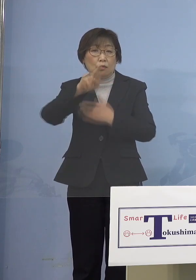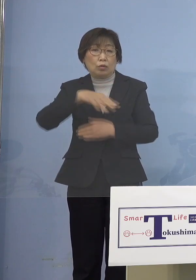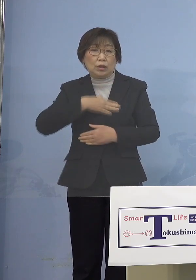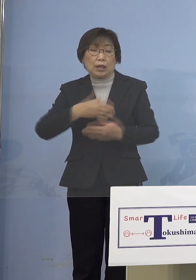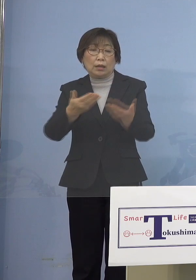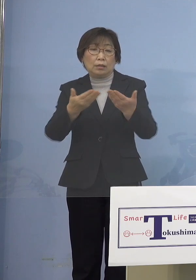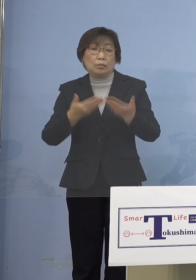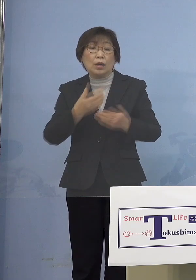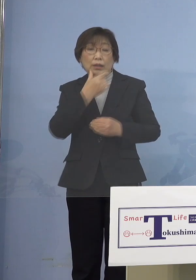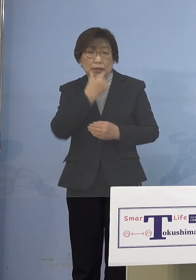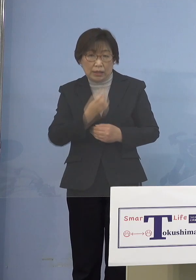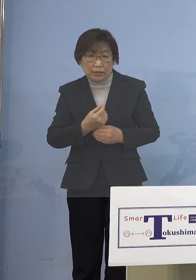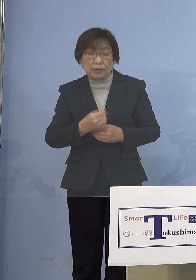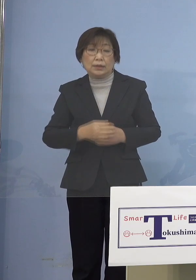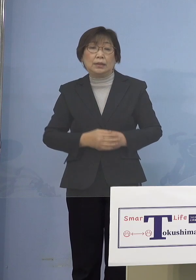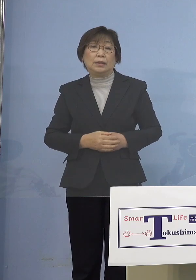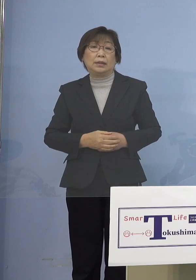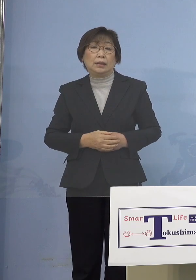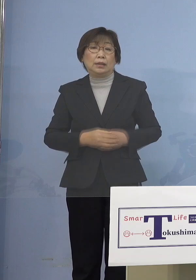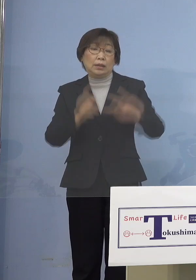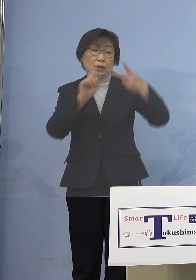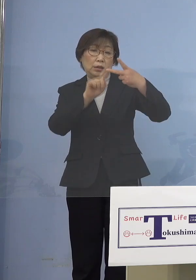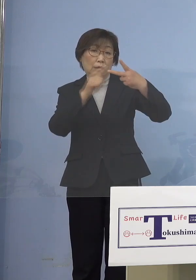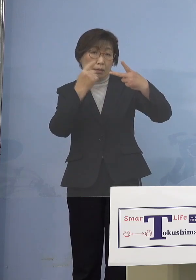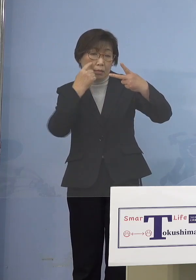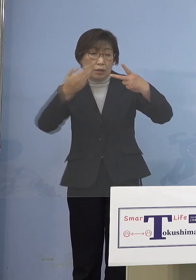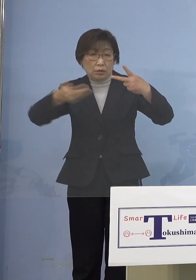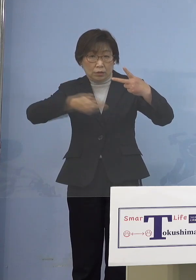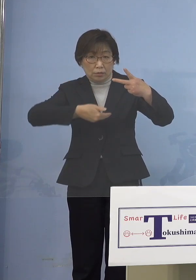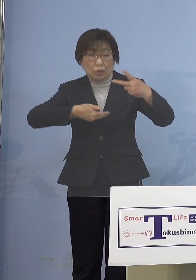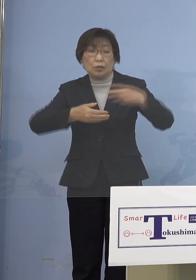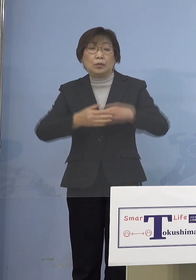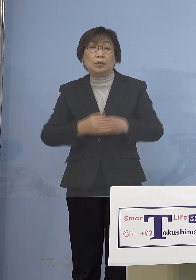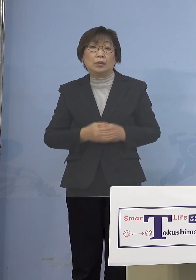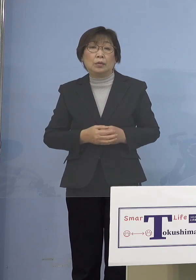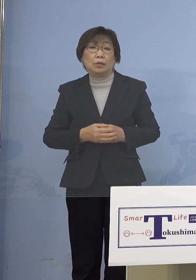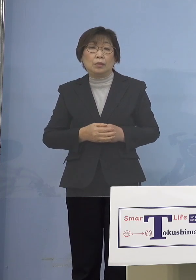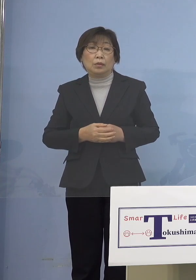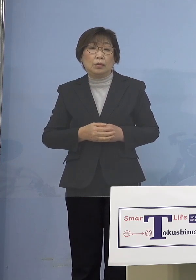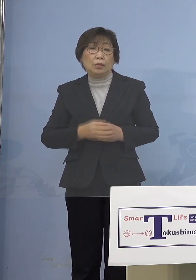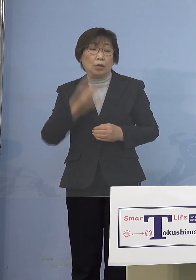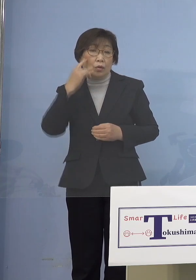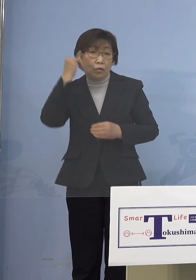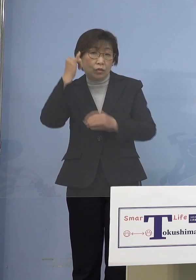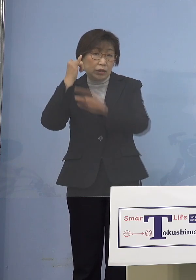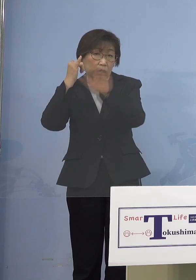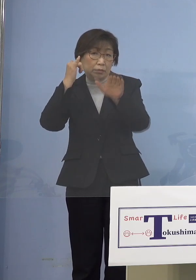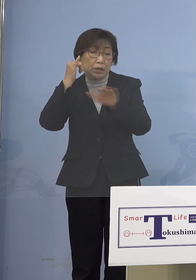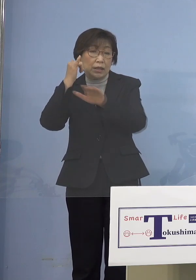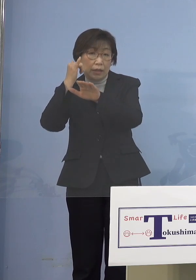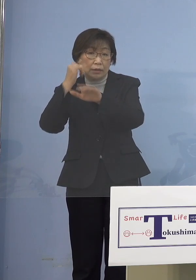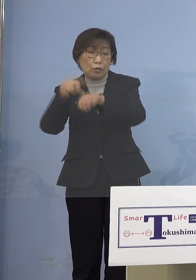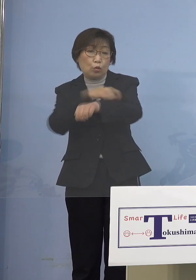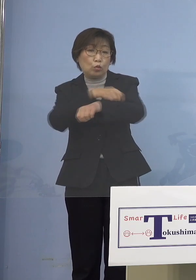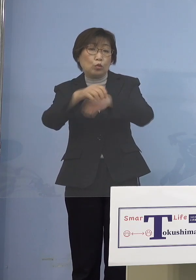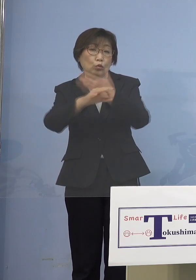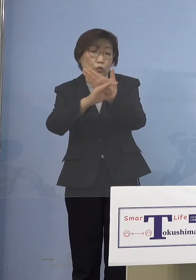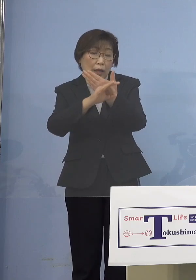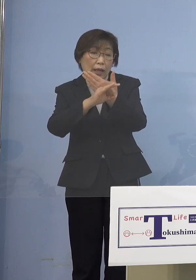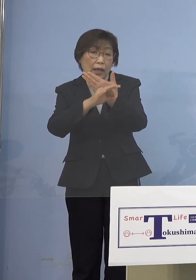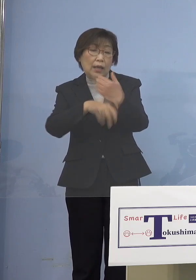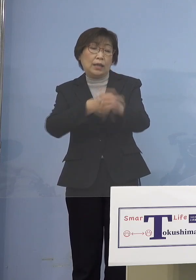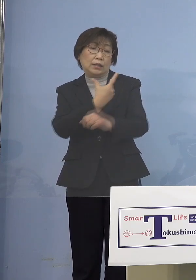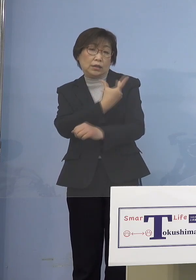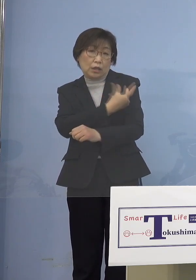そして2番目の保護者の皆さん方の 特例接種の話ですが